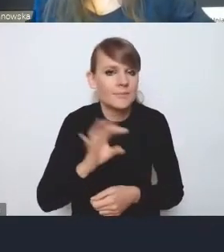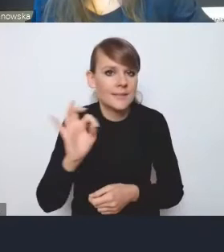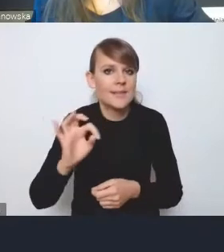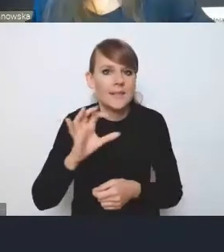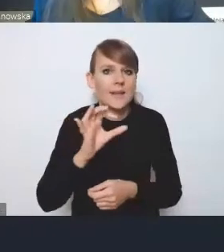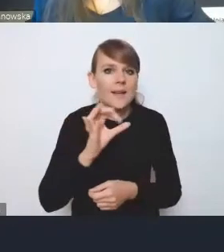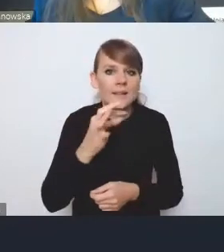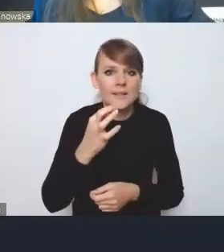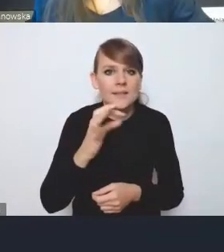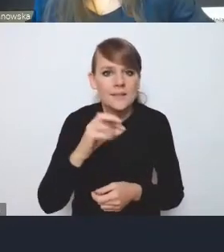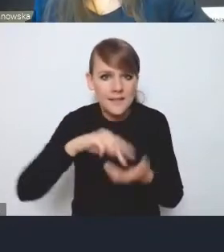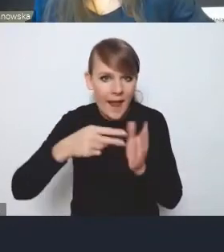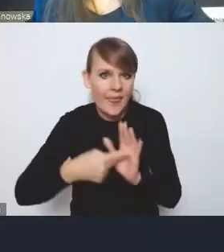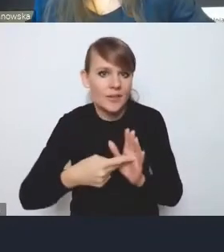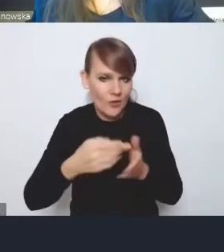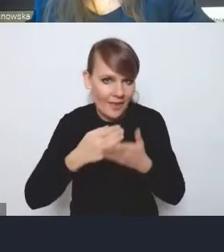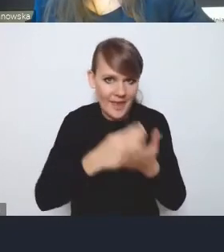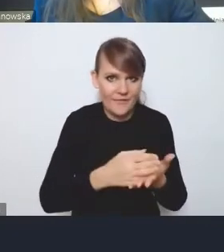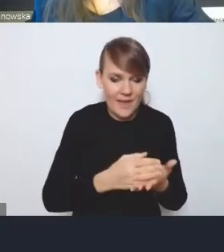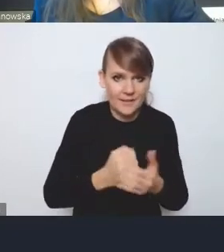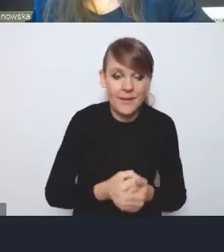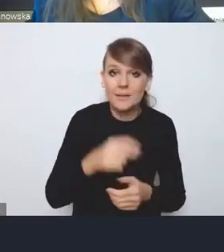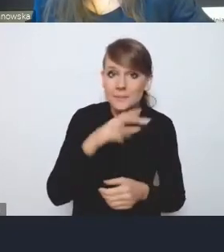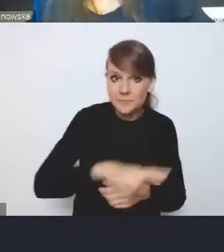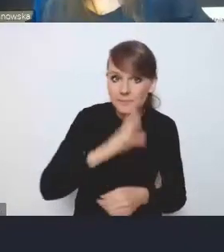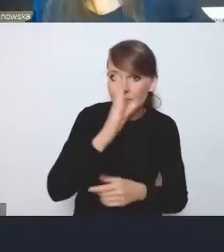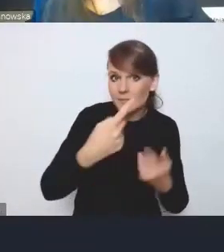I oczywiście regiony będą realizowały swoją politykę miejską,